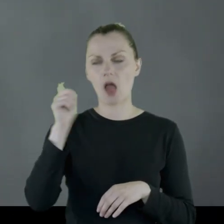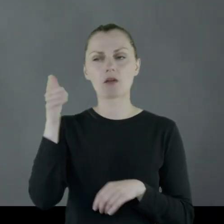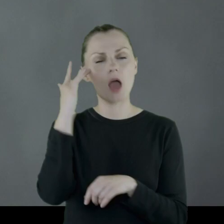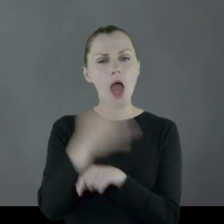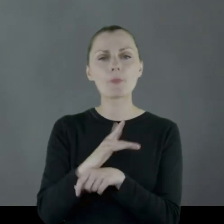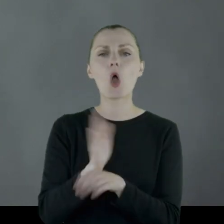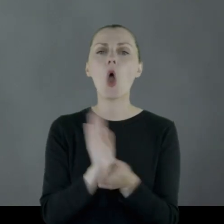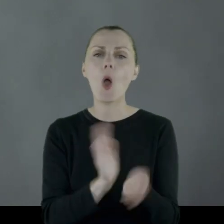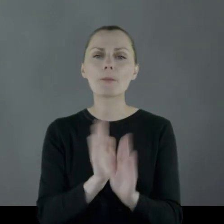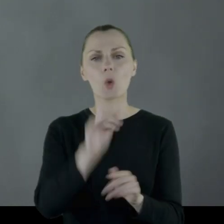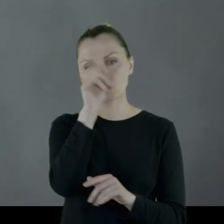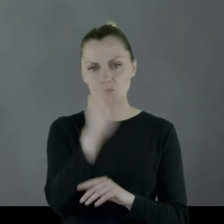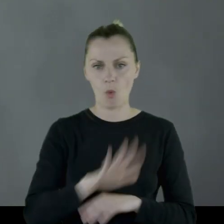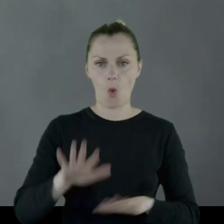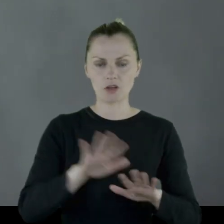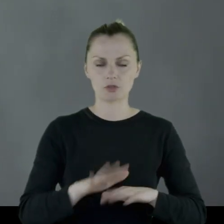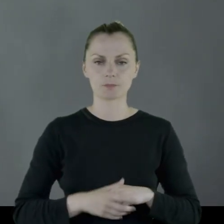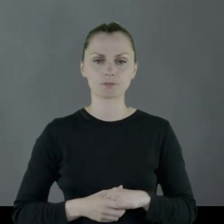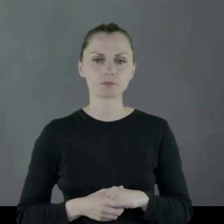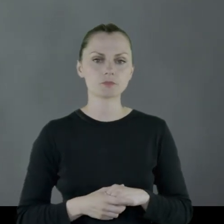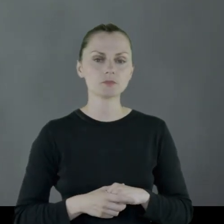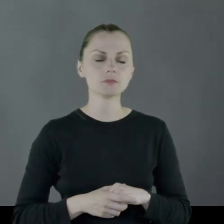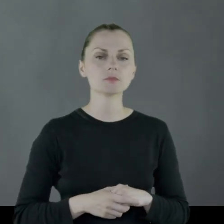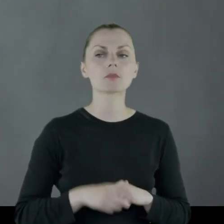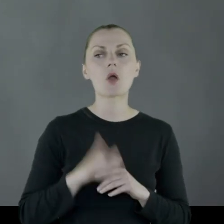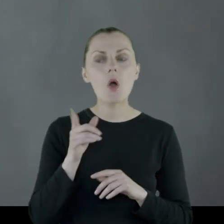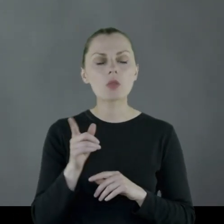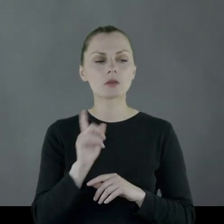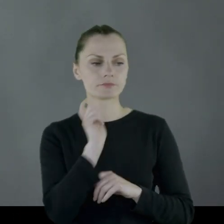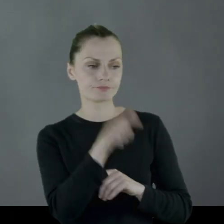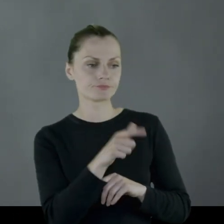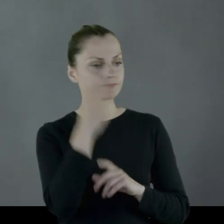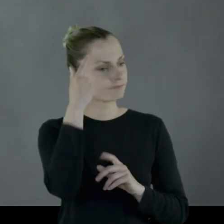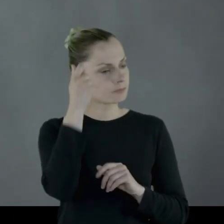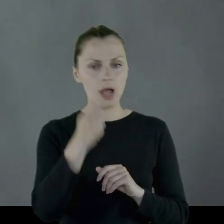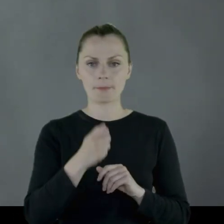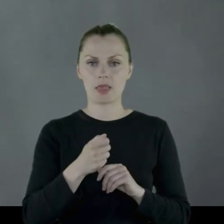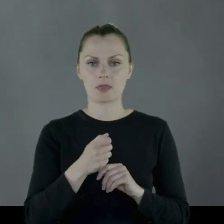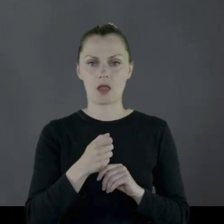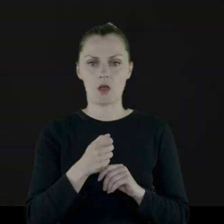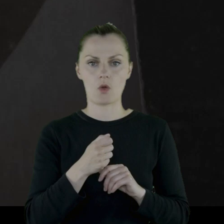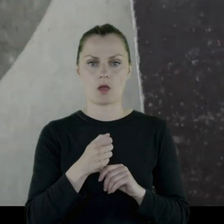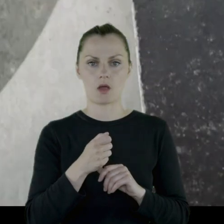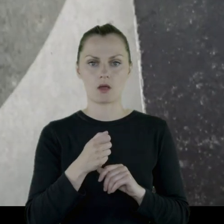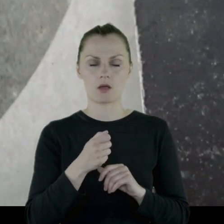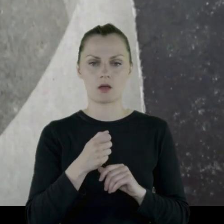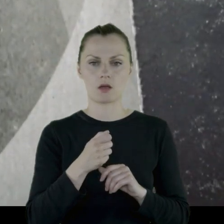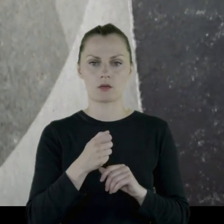emerytowana opiekunka społeczna, jako kogoś, kogo pamiętała